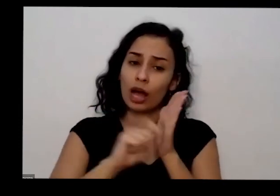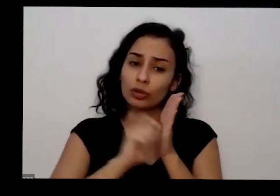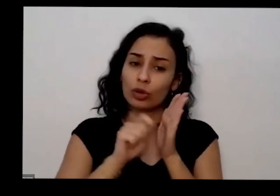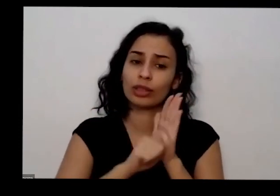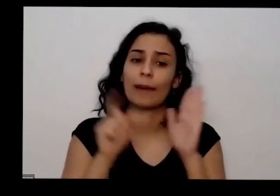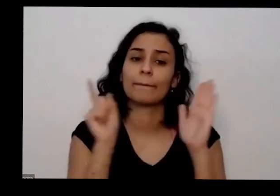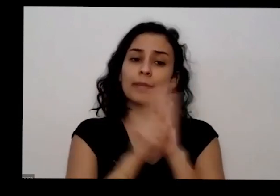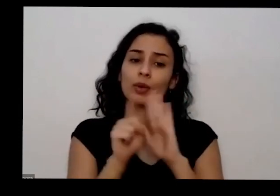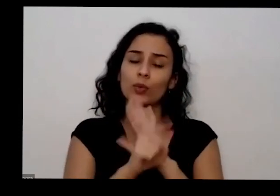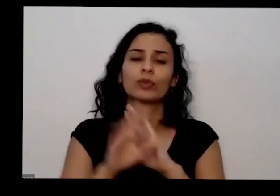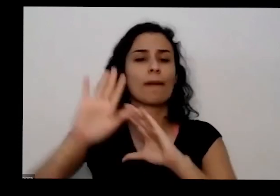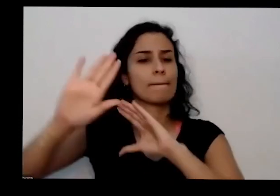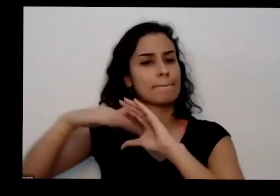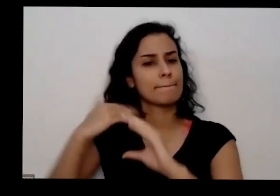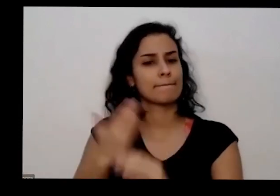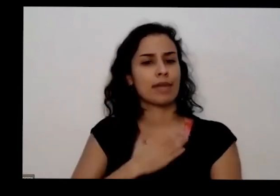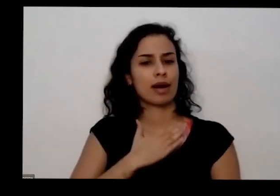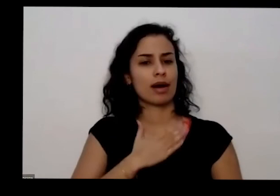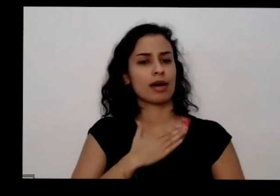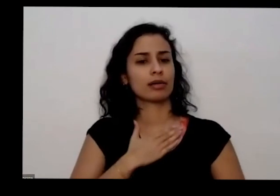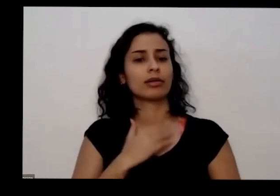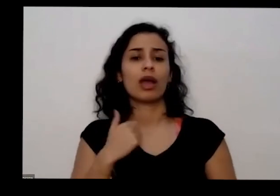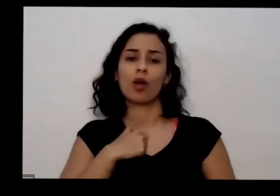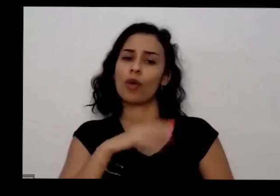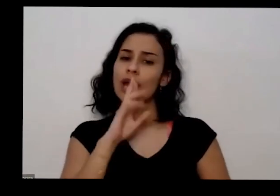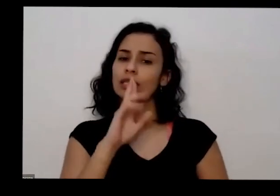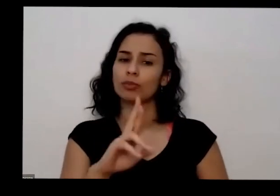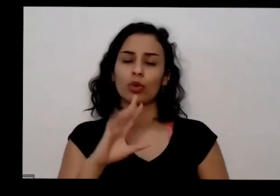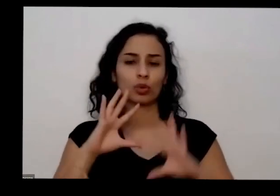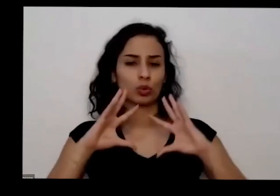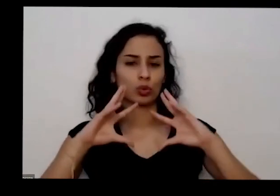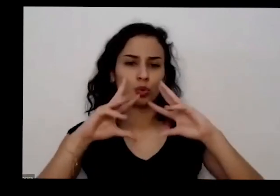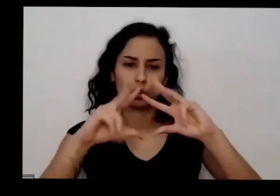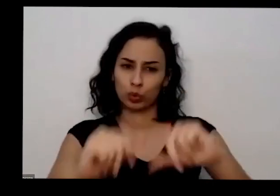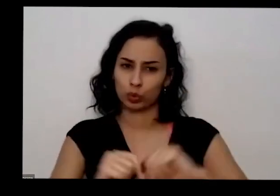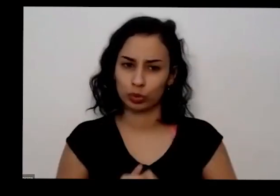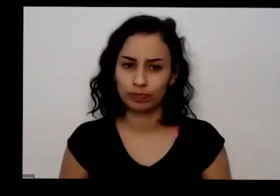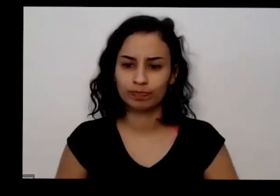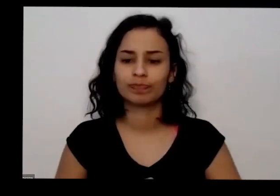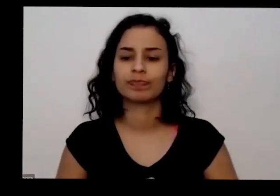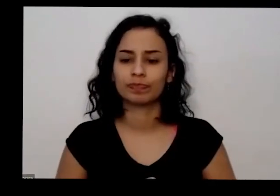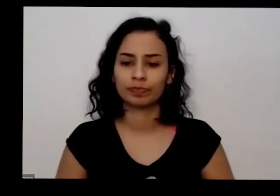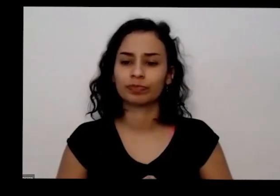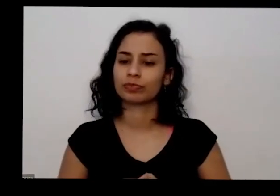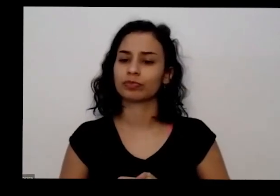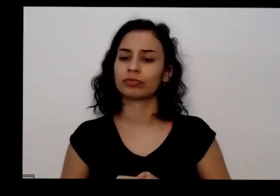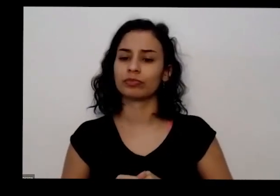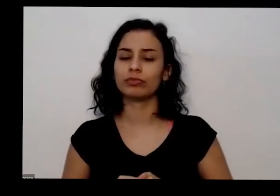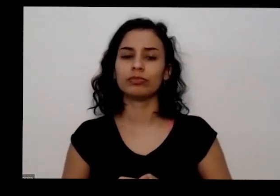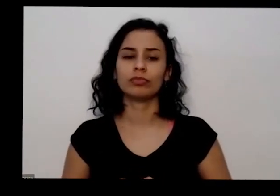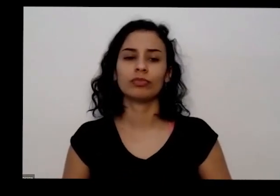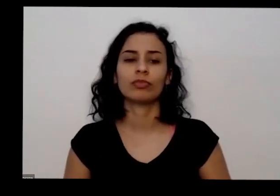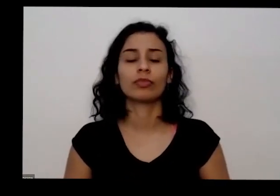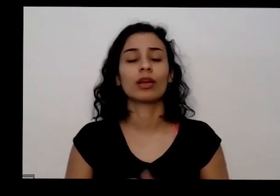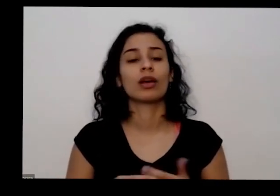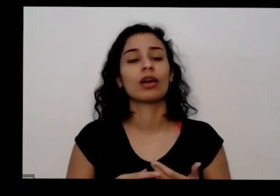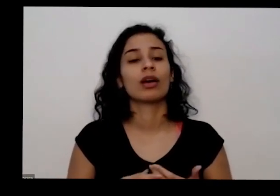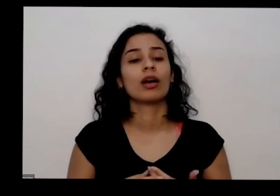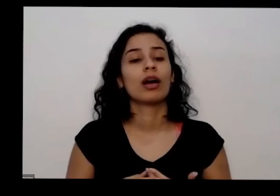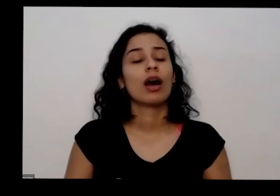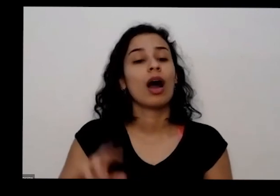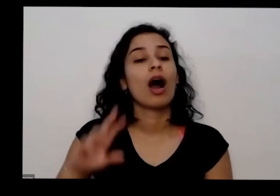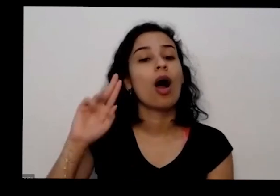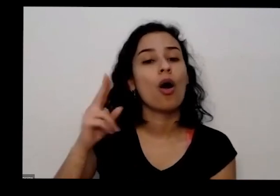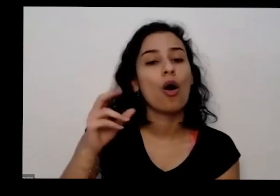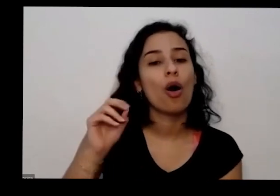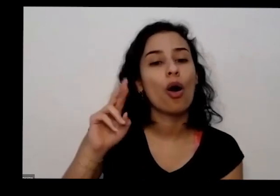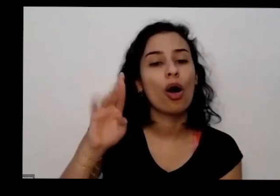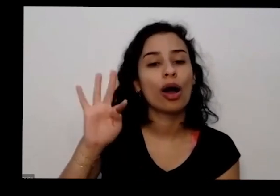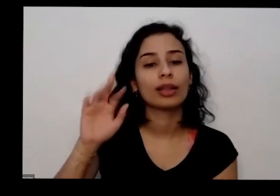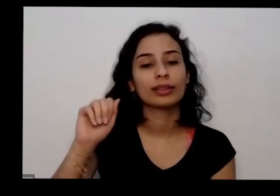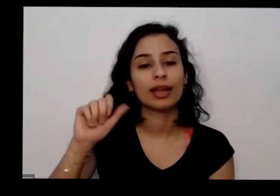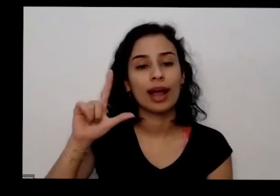mandar eu me comprometo de a responder todas e dizer que o o linda ela tem é tem Instagram